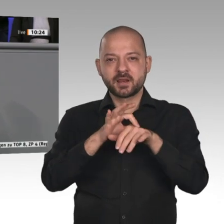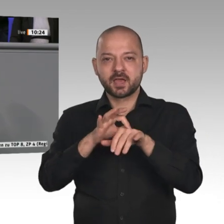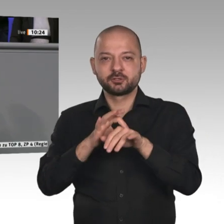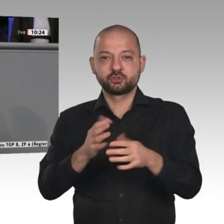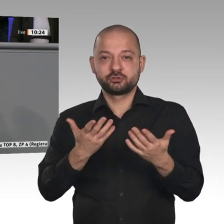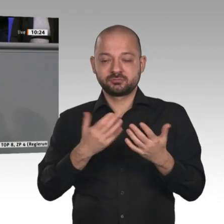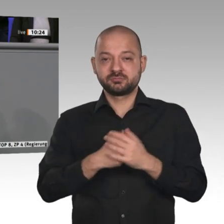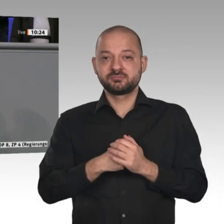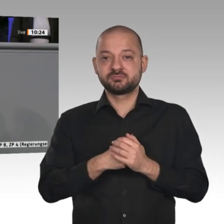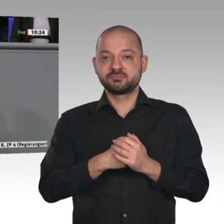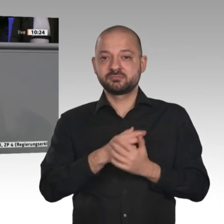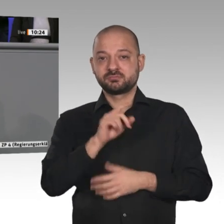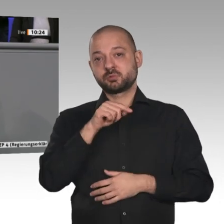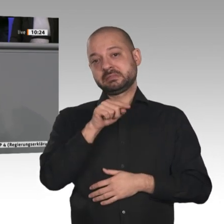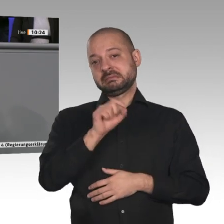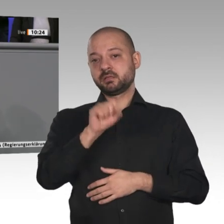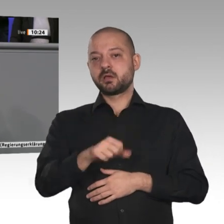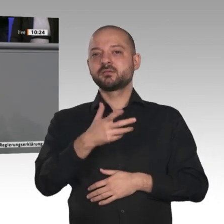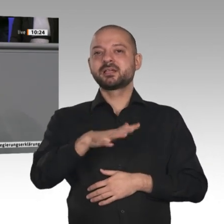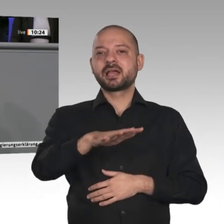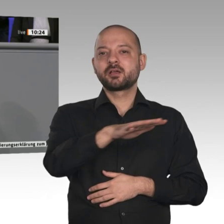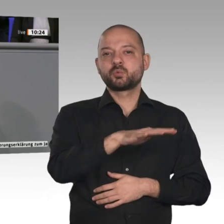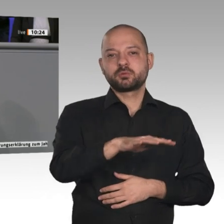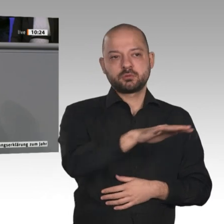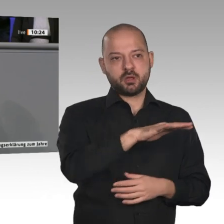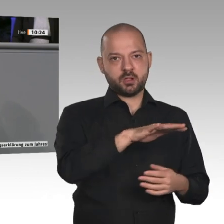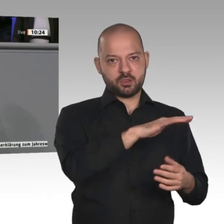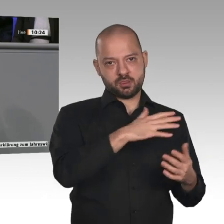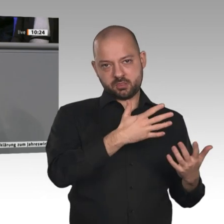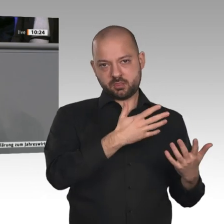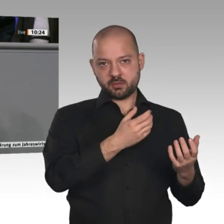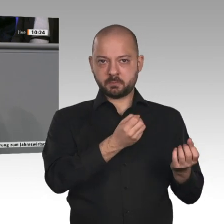auch eine stärkere Identifikation des Verbrauchers mit dem Produkt statt, und damit wird das